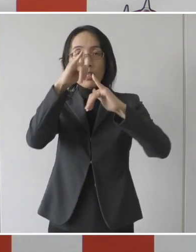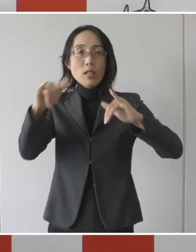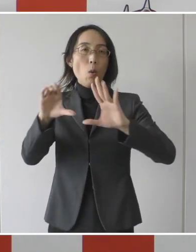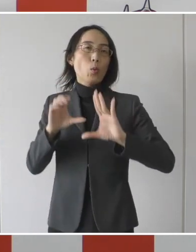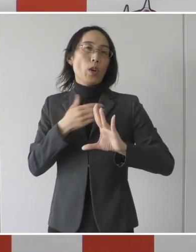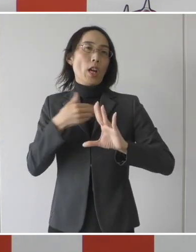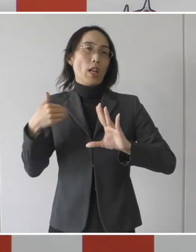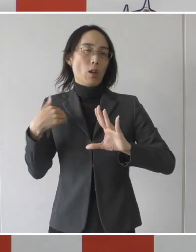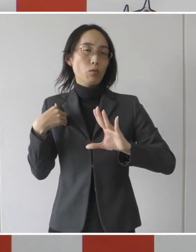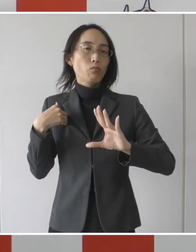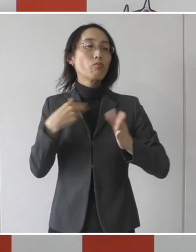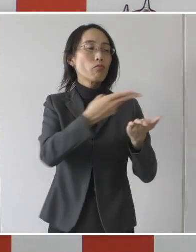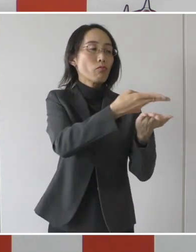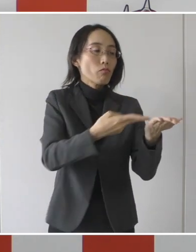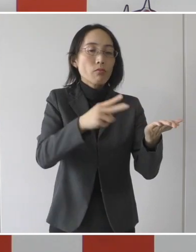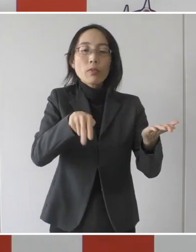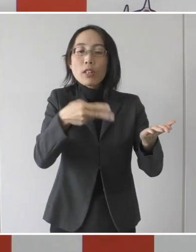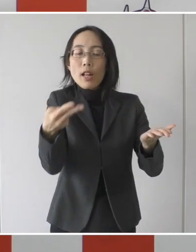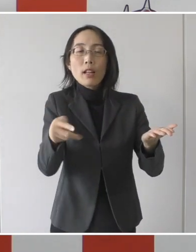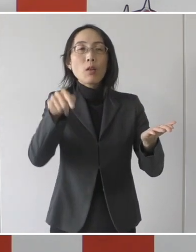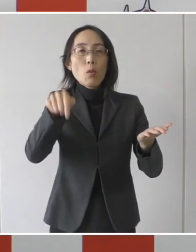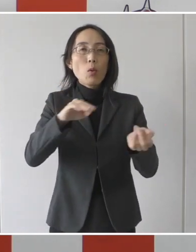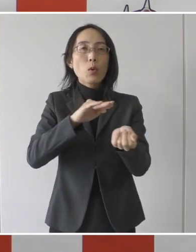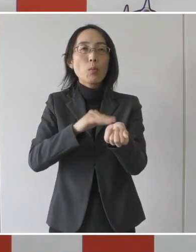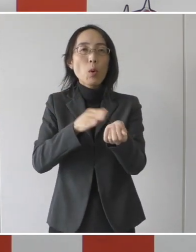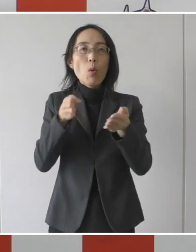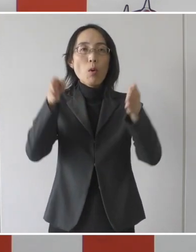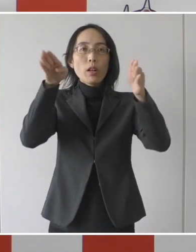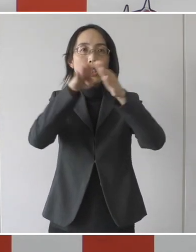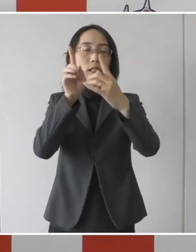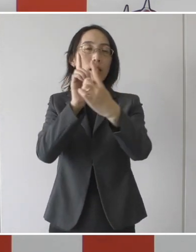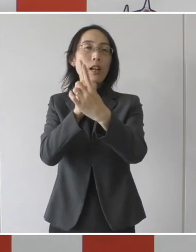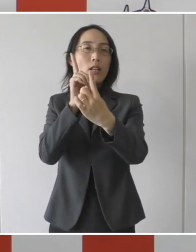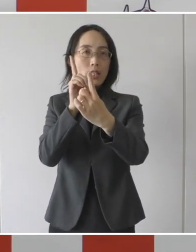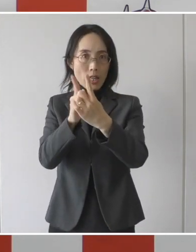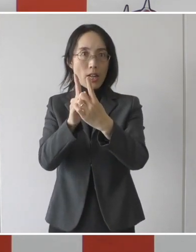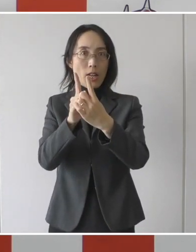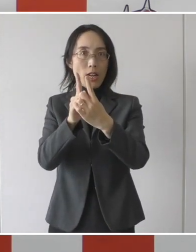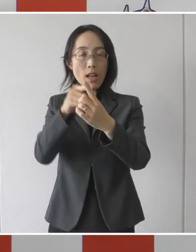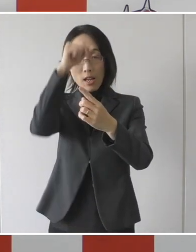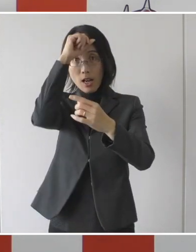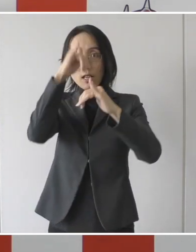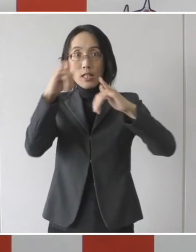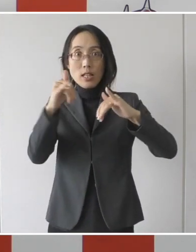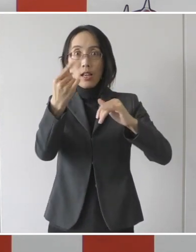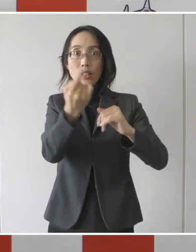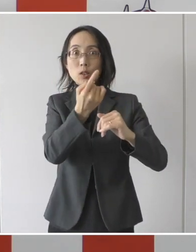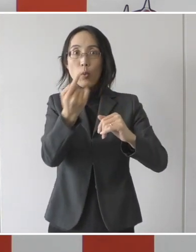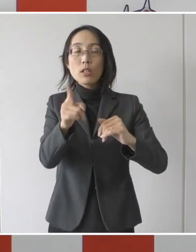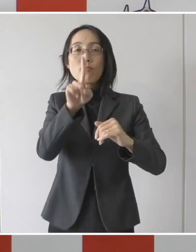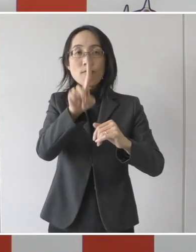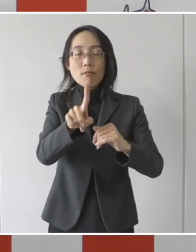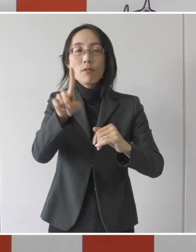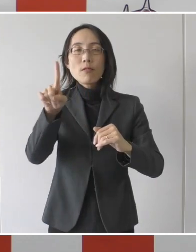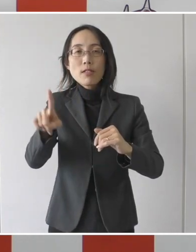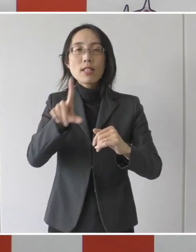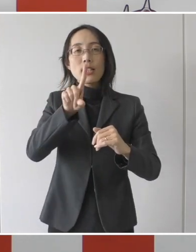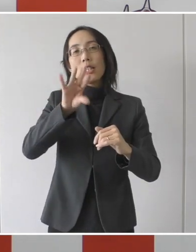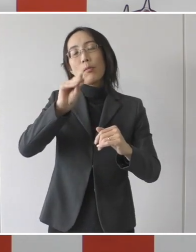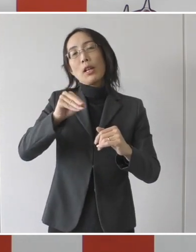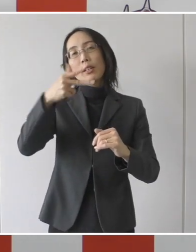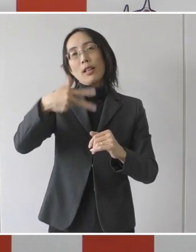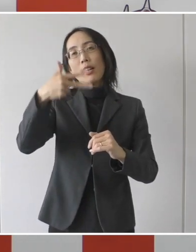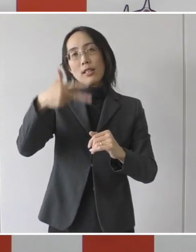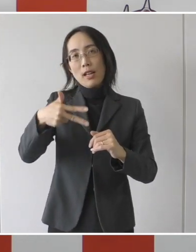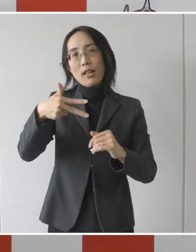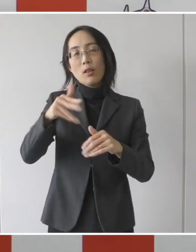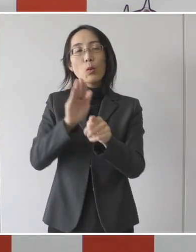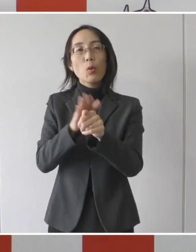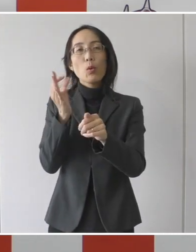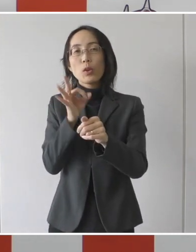転院する先の医療機関に対しまして患者1人、1日につき17,000円の協力金を